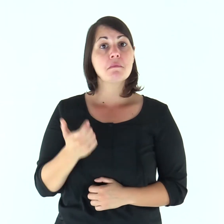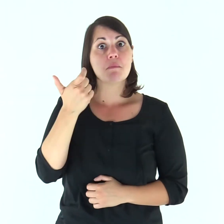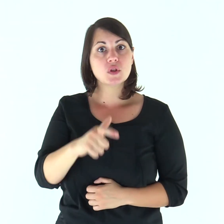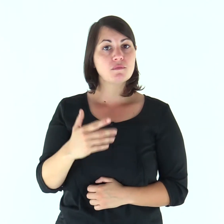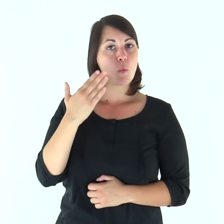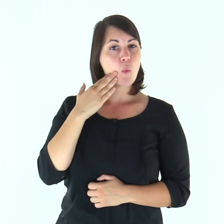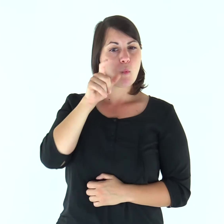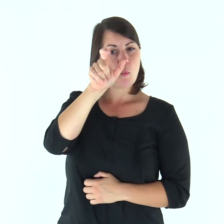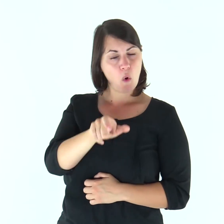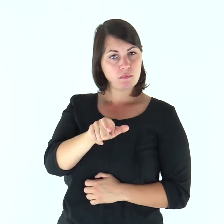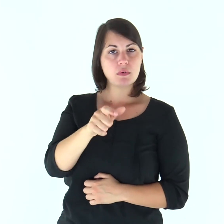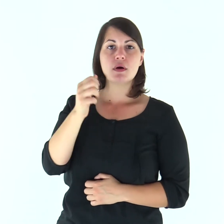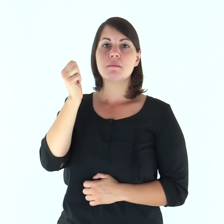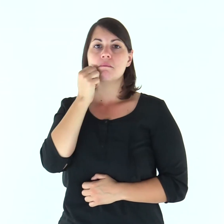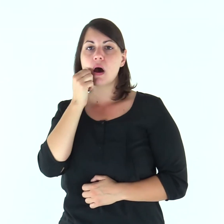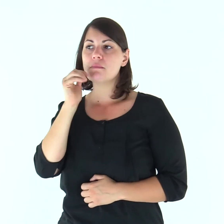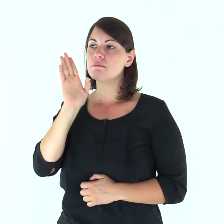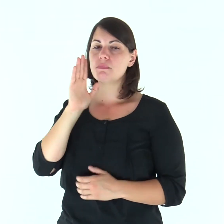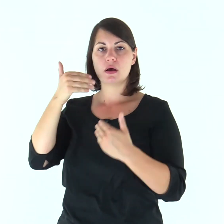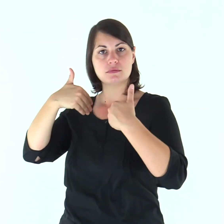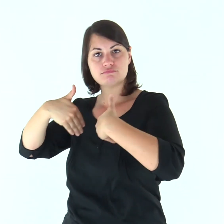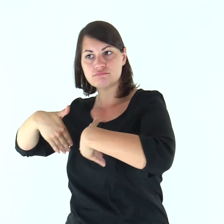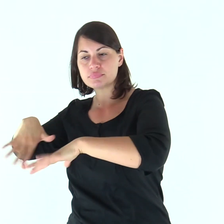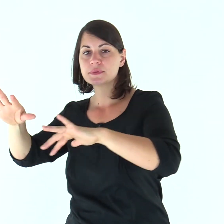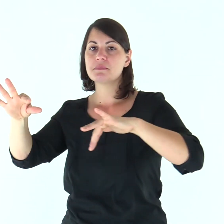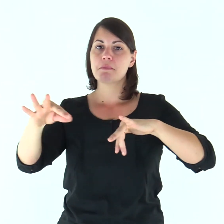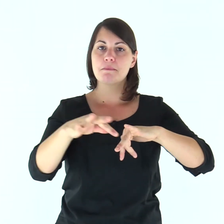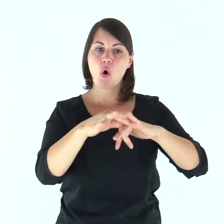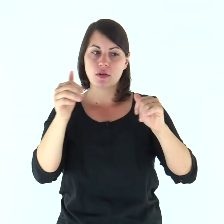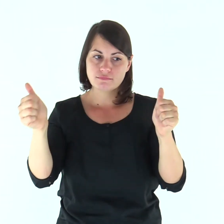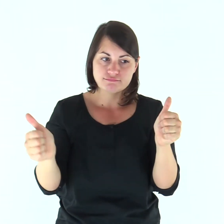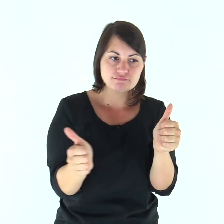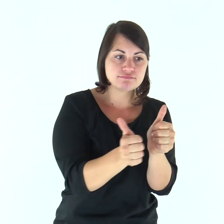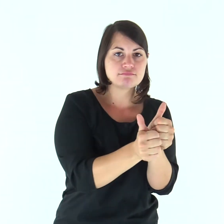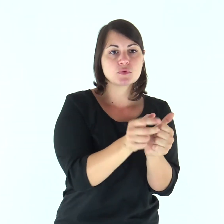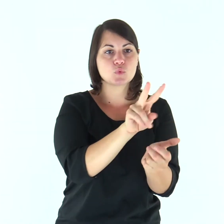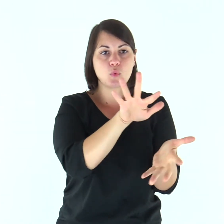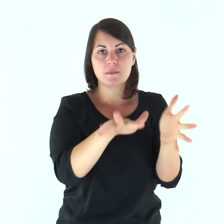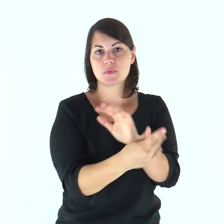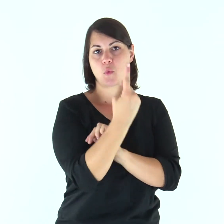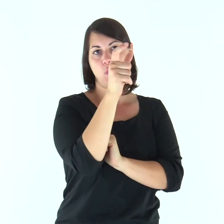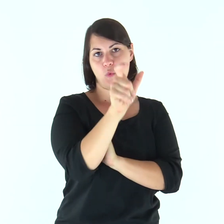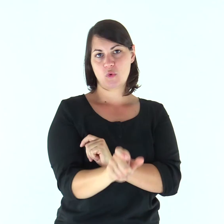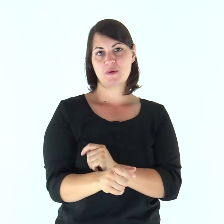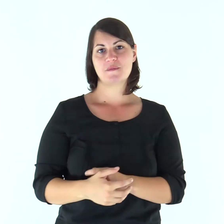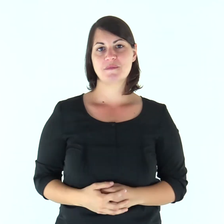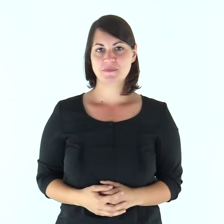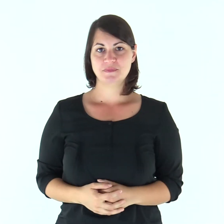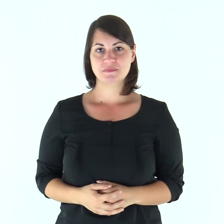Per questo l’uomo lascerà il padre e la madre e si unirà a sua moglie e i due diventeranno una sola carne.